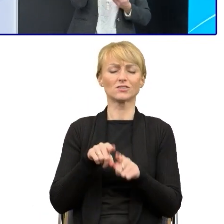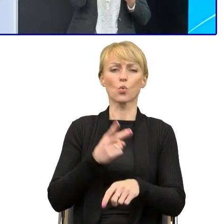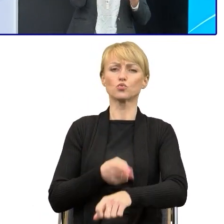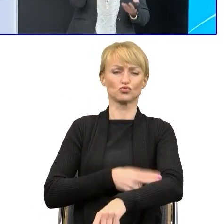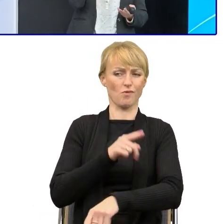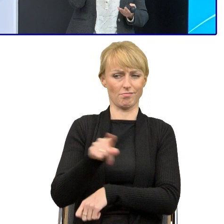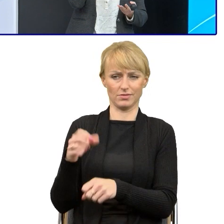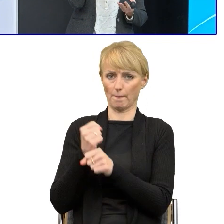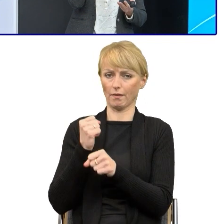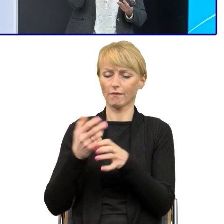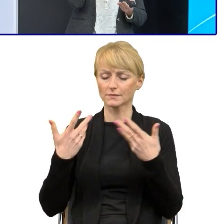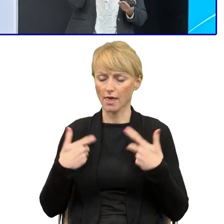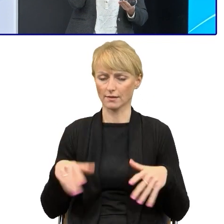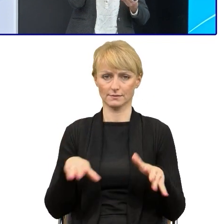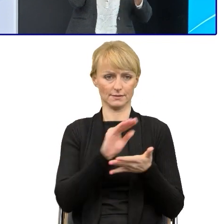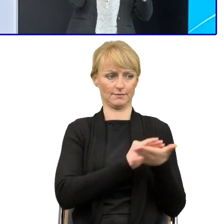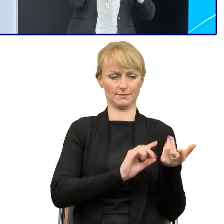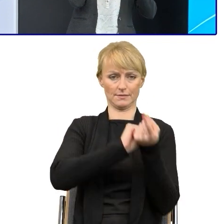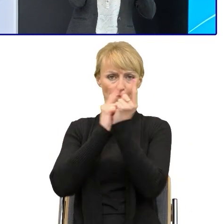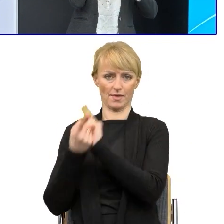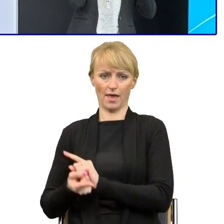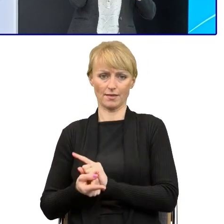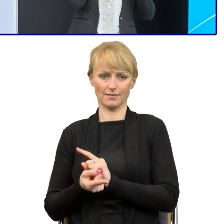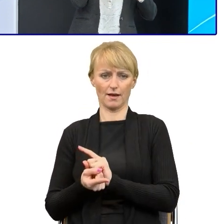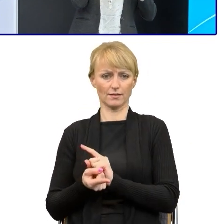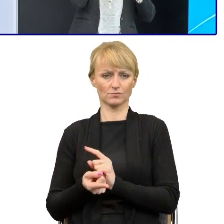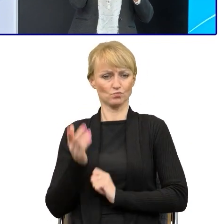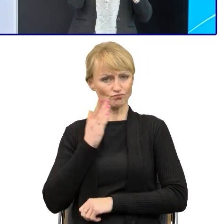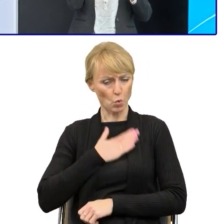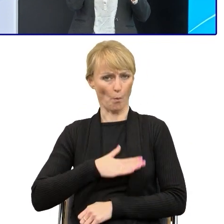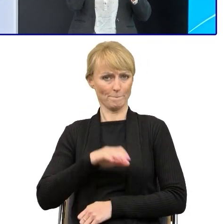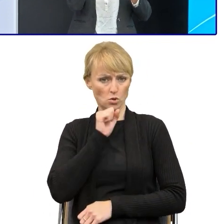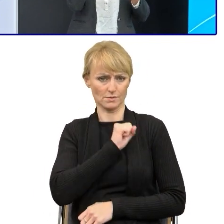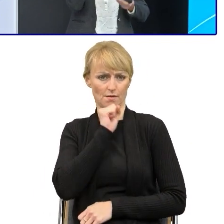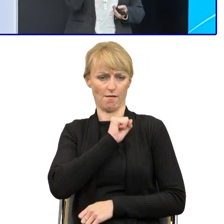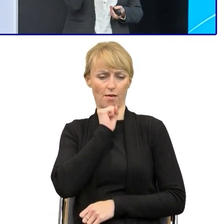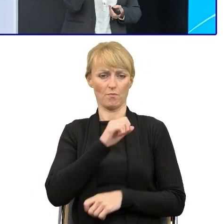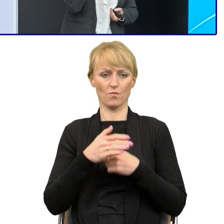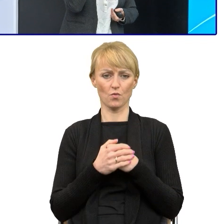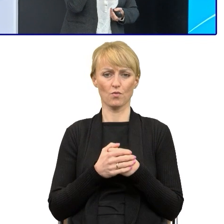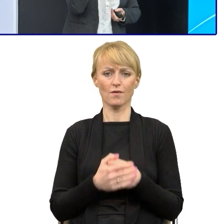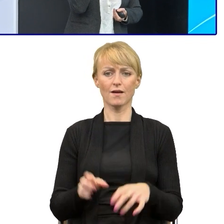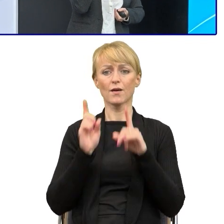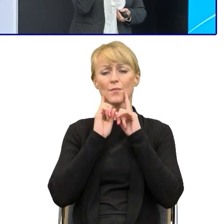Jest też duży lęk przed tym, dlatego że my bardzo często w urzędach lubimy się niestety za tym językiem prawniczym chować.